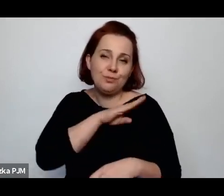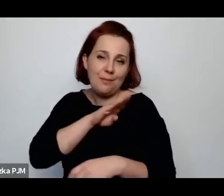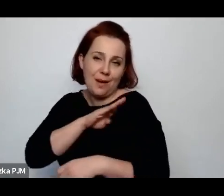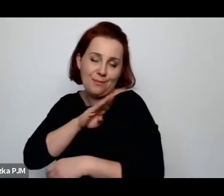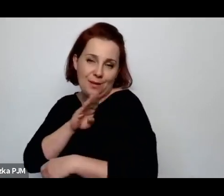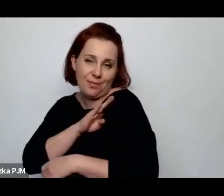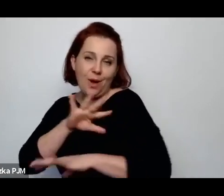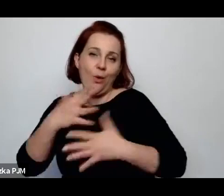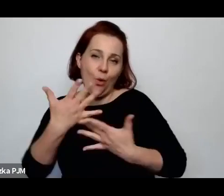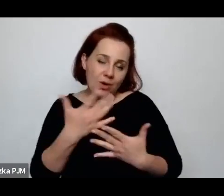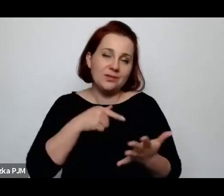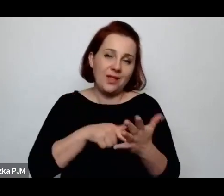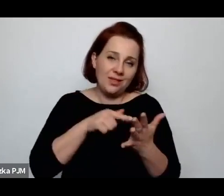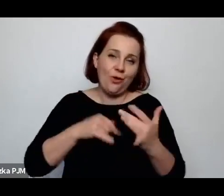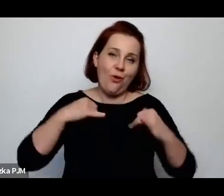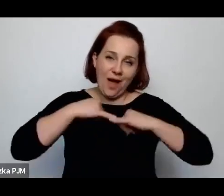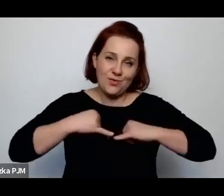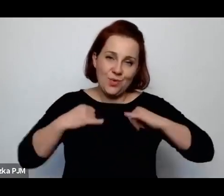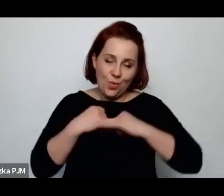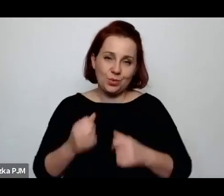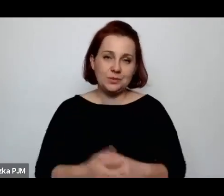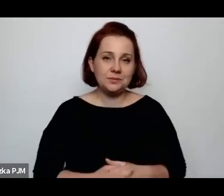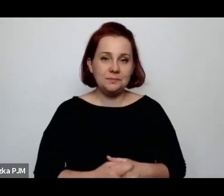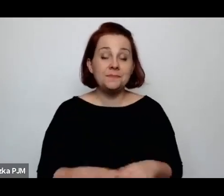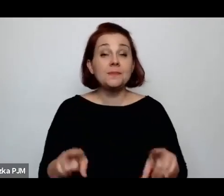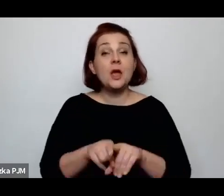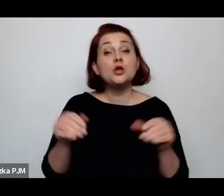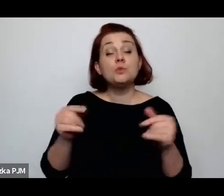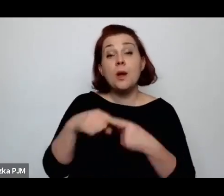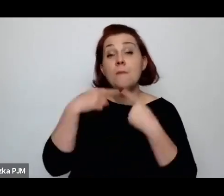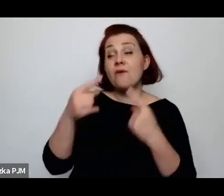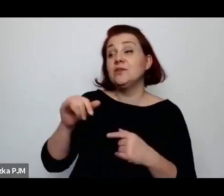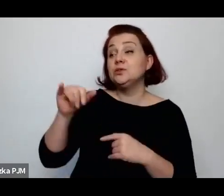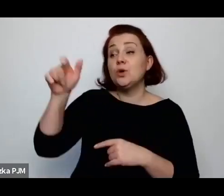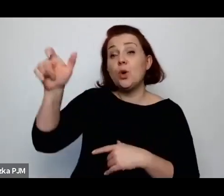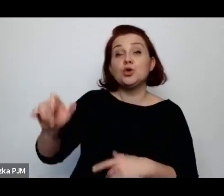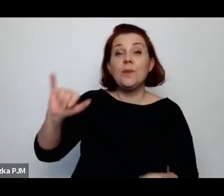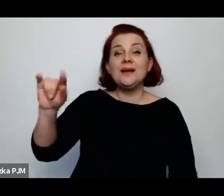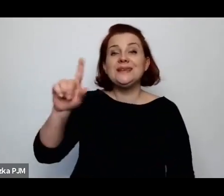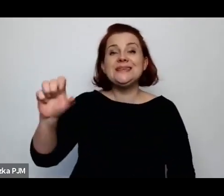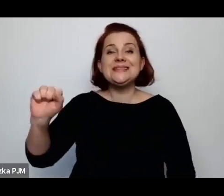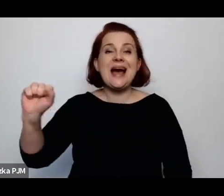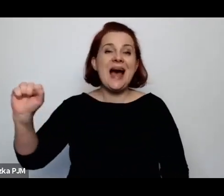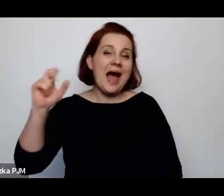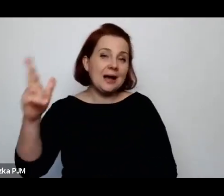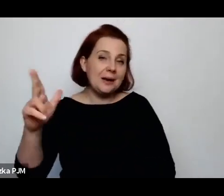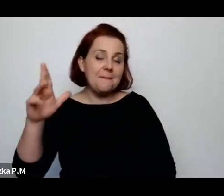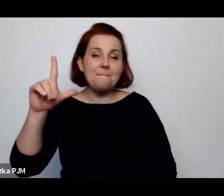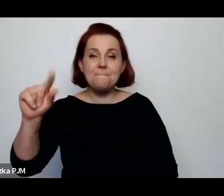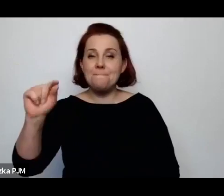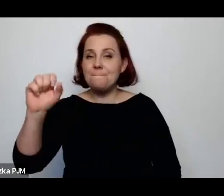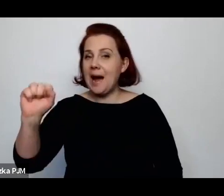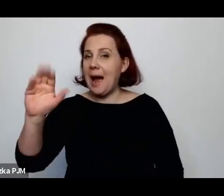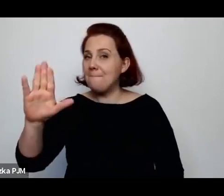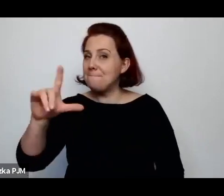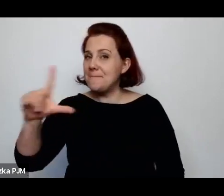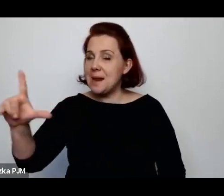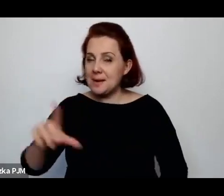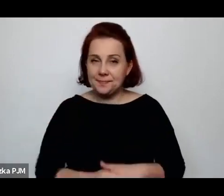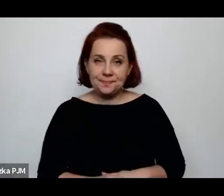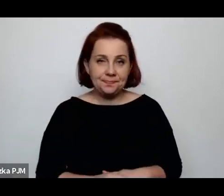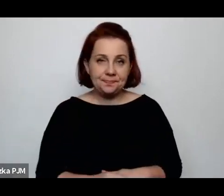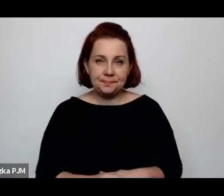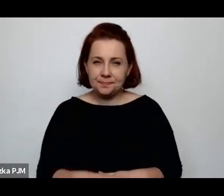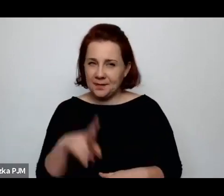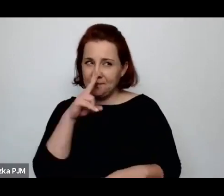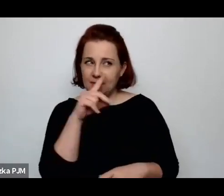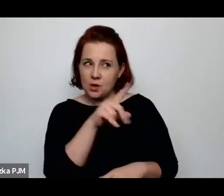Można też powiedzieć np. o Izaaku Bablu, który widział Polskę i dosyć dużo takich scenek rodzajowych